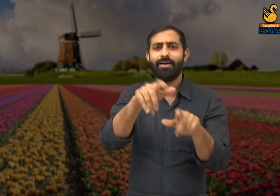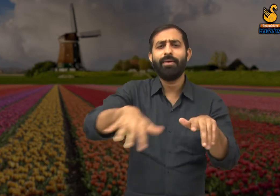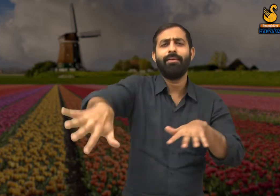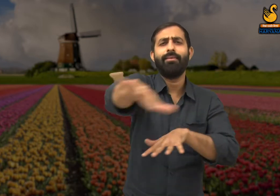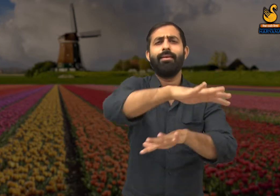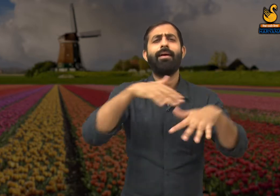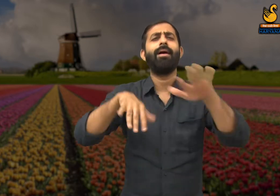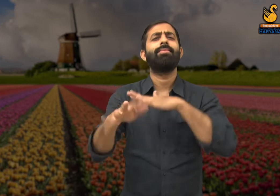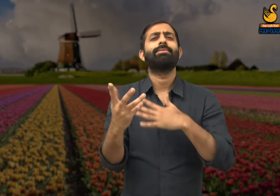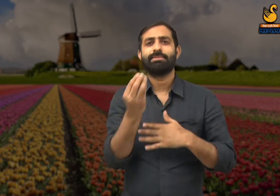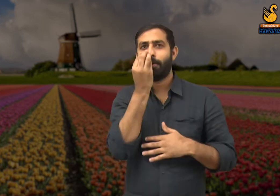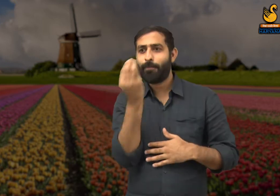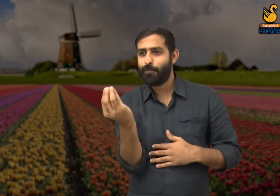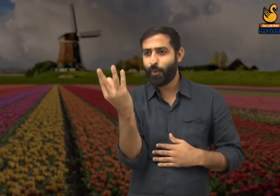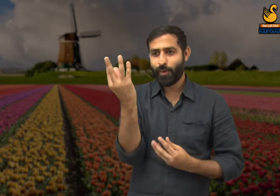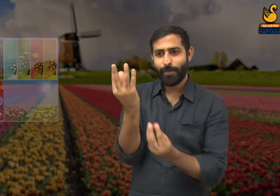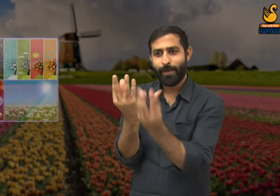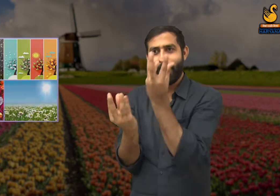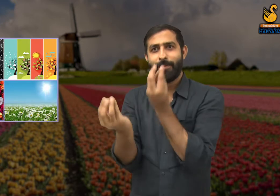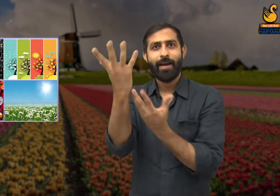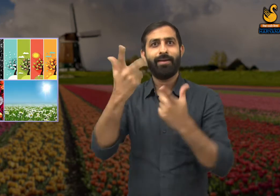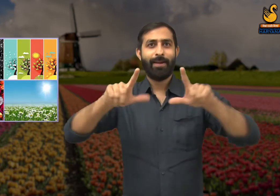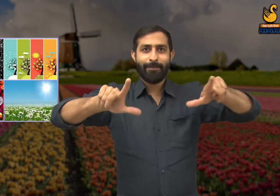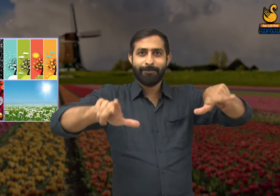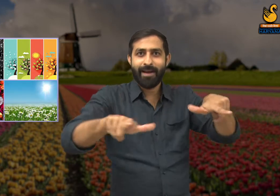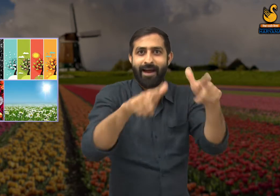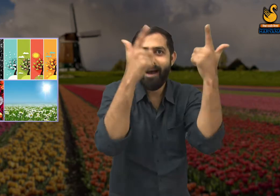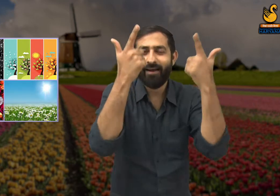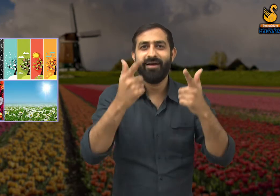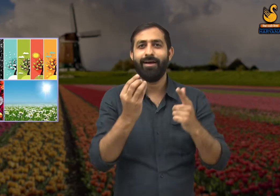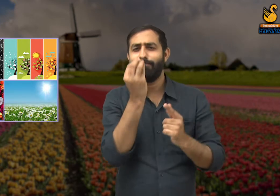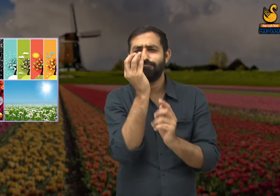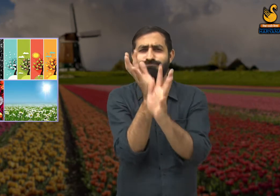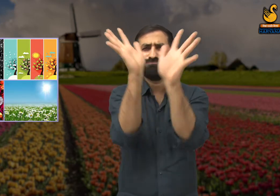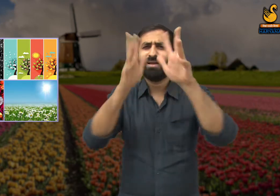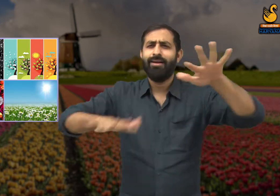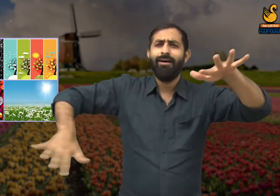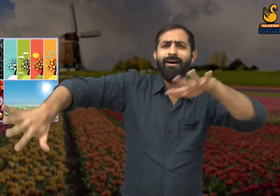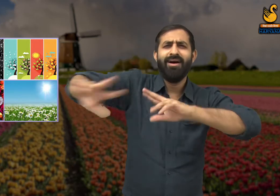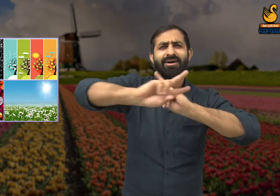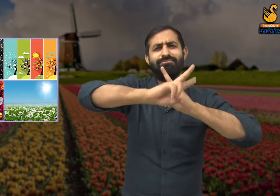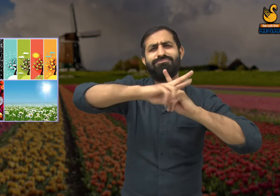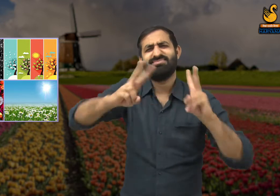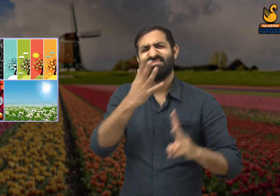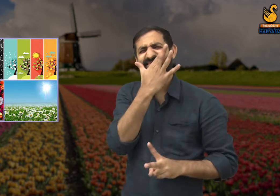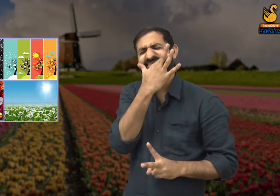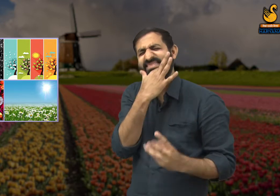क्यारी में लगे हुए फूलों को देखकर, प्रसन्न हो गए. प्रकृति फूलों से भरी हुई थी,